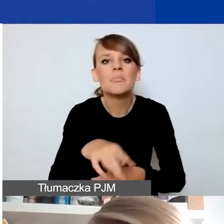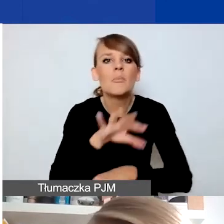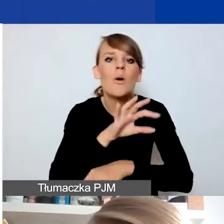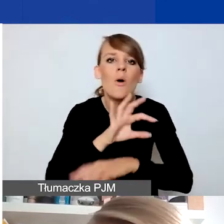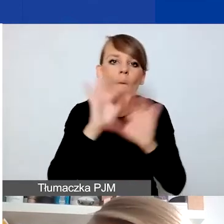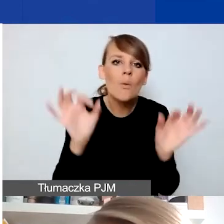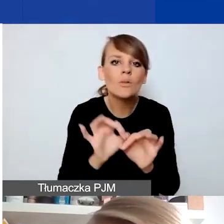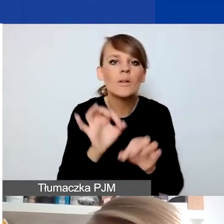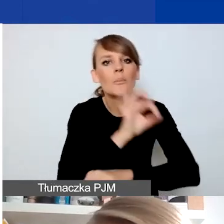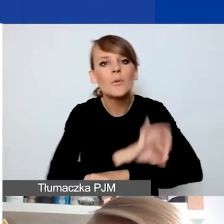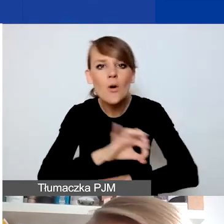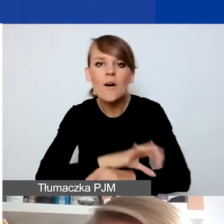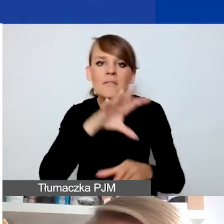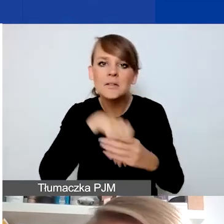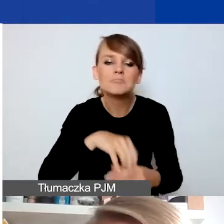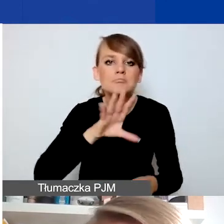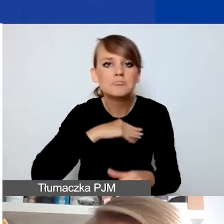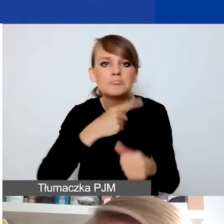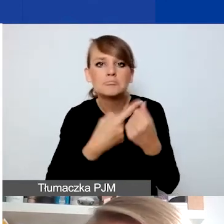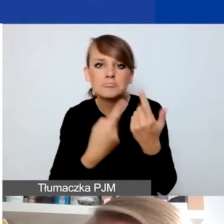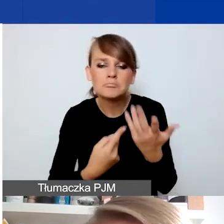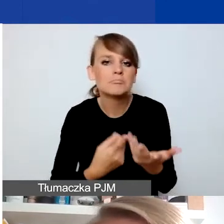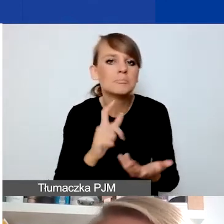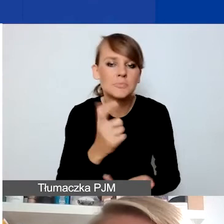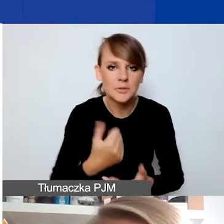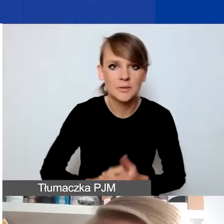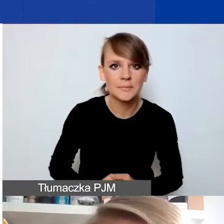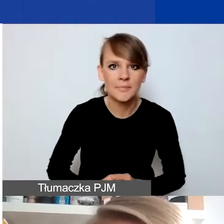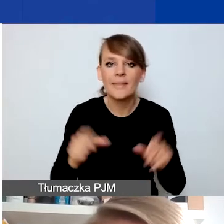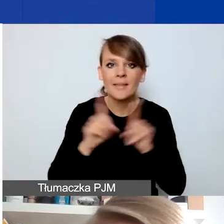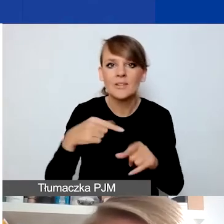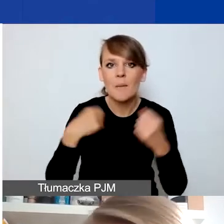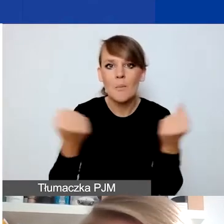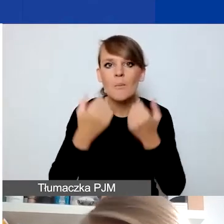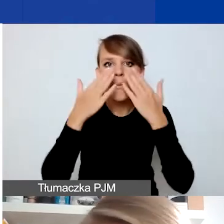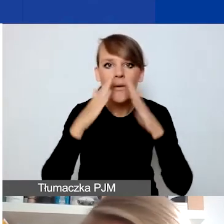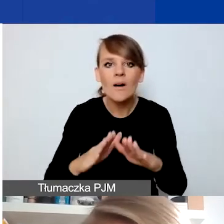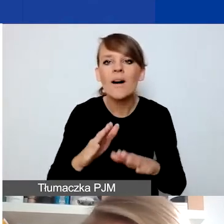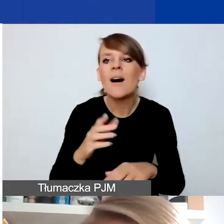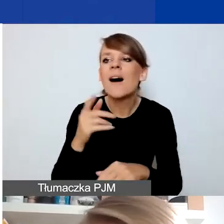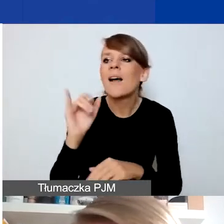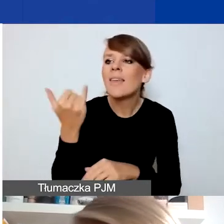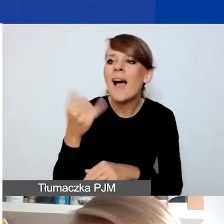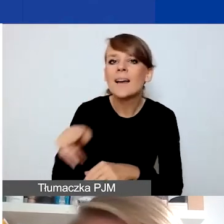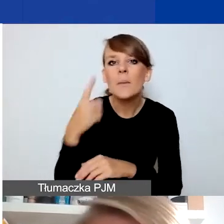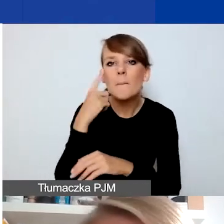w tym konkursie zwłaszcza czekamy. Postaram się też pokazać, jakiego typu projekty raczej nie są pomysłami na ten konkurs.